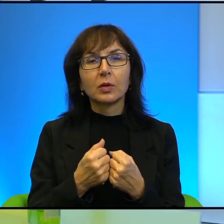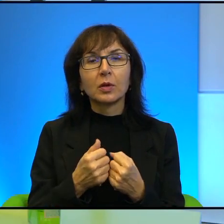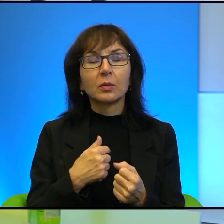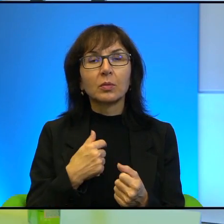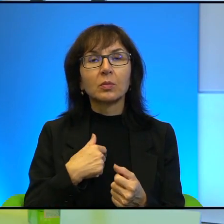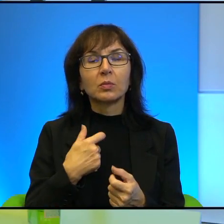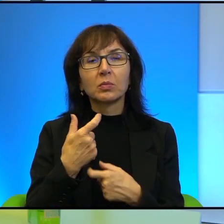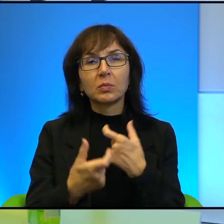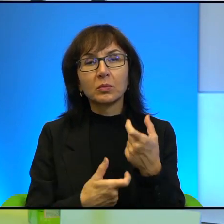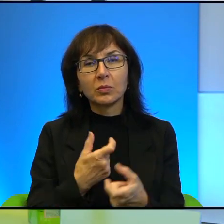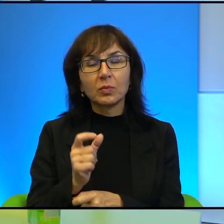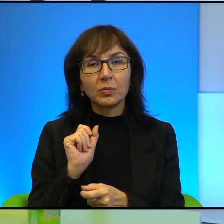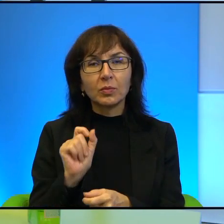nic na to nie poradzę.